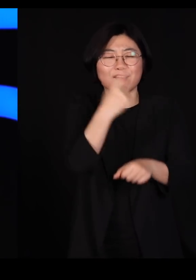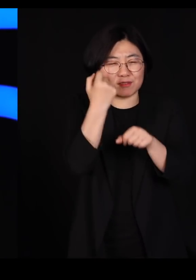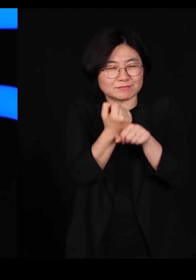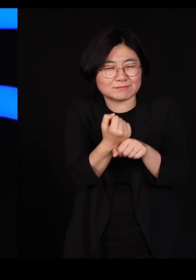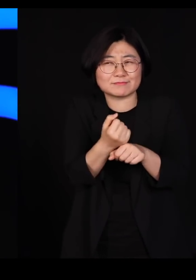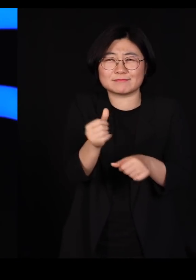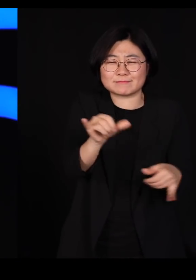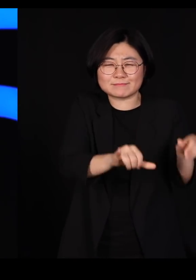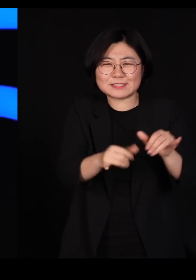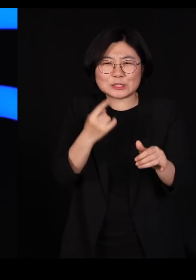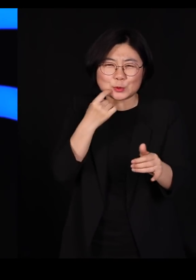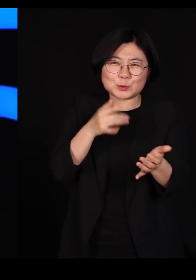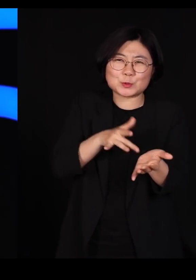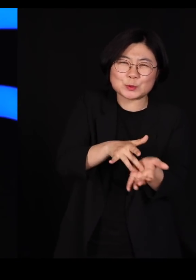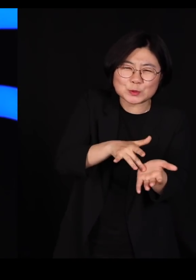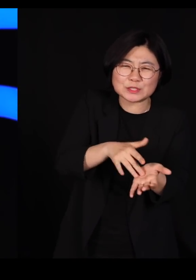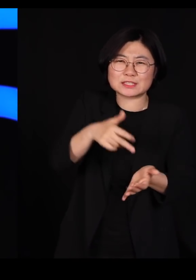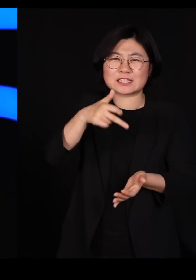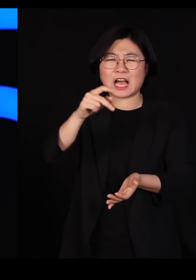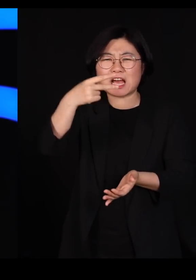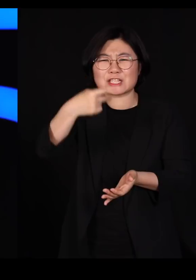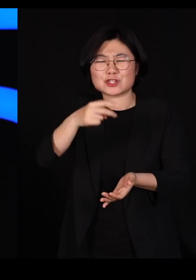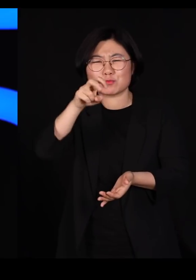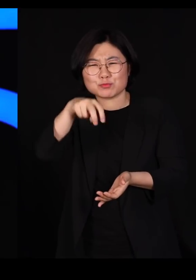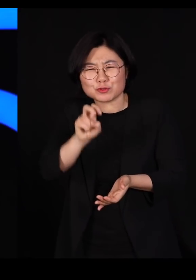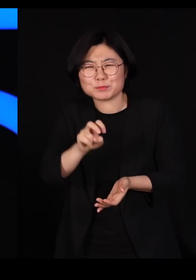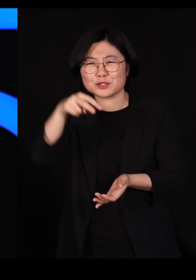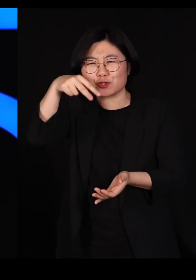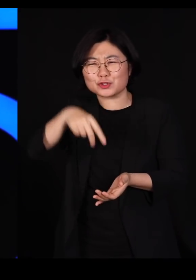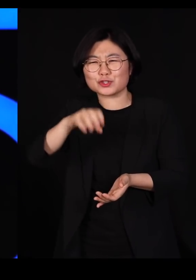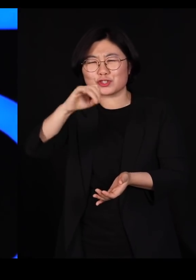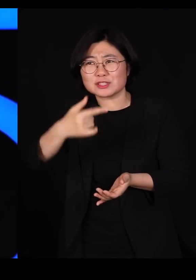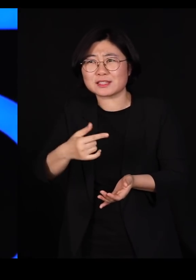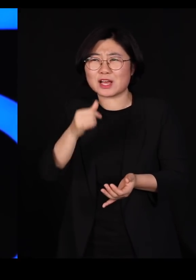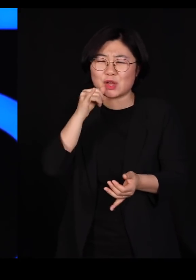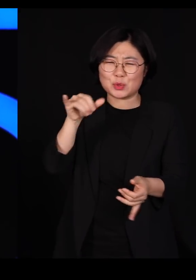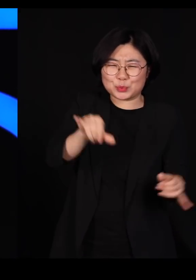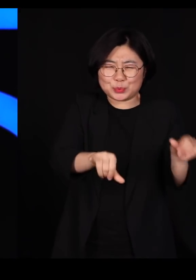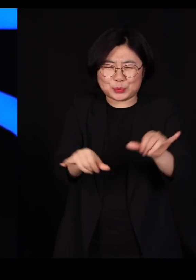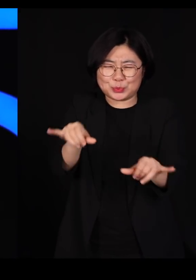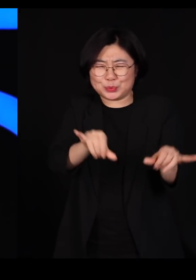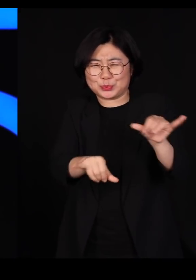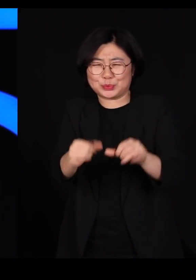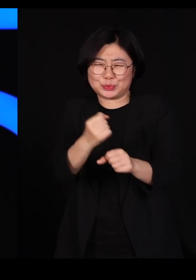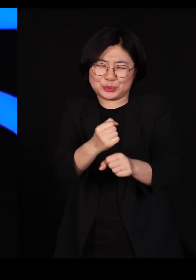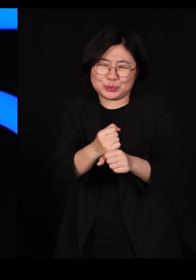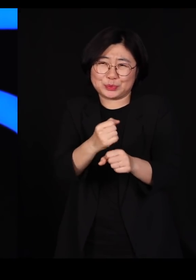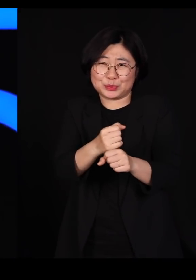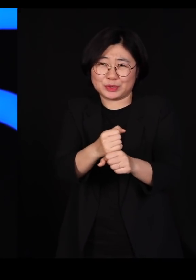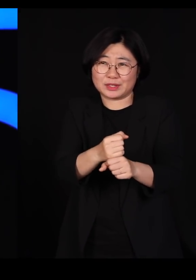카드뮴도 넣어보고 수은도 넣어서 뿌려봅니다 '잘 죽는 것 같은데?'